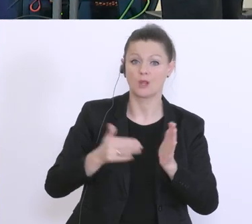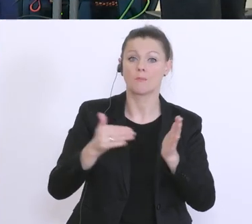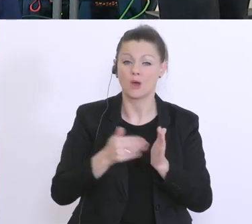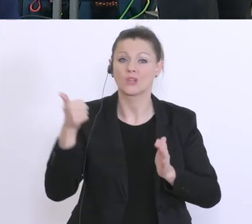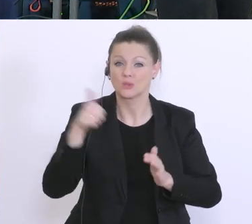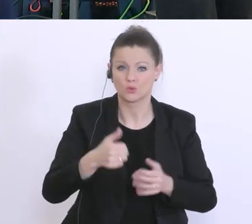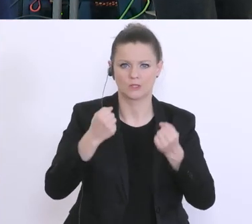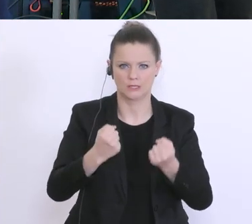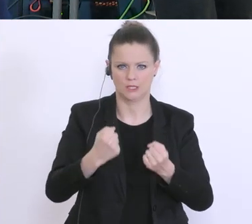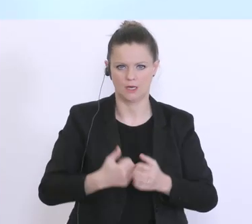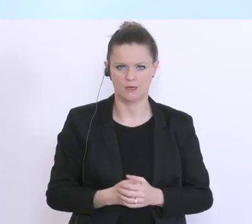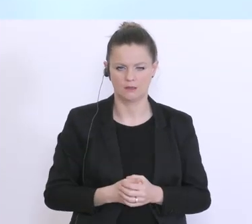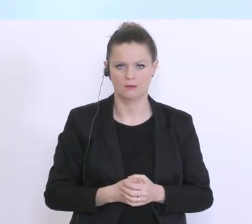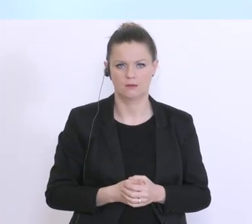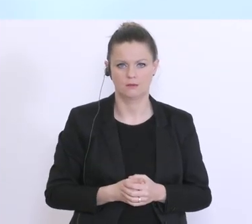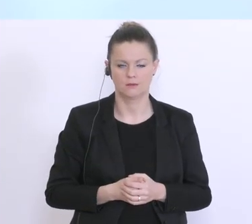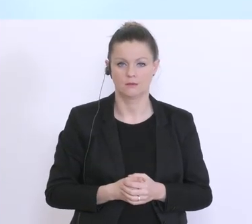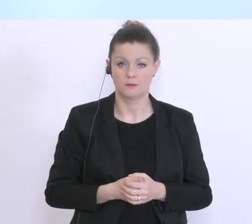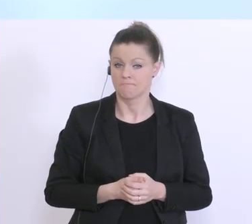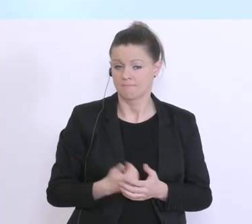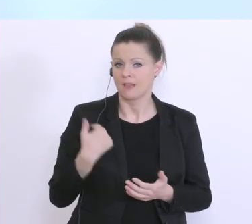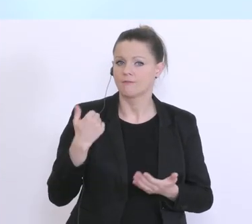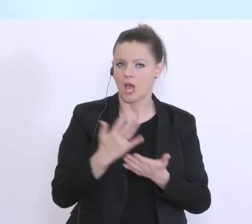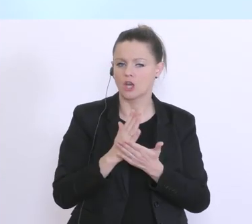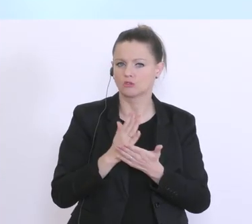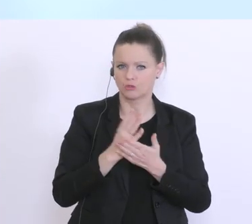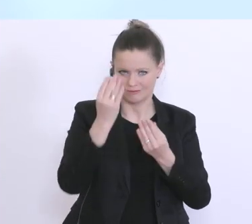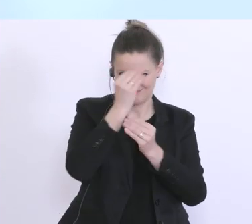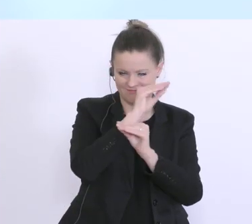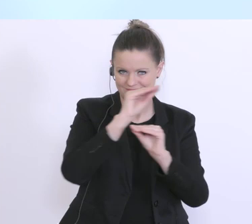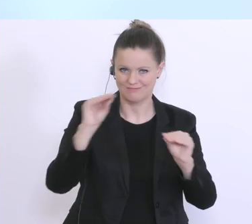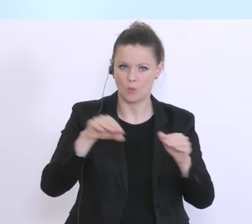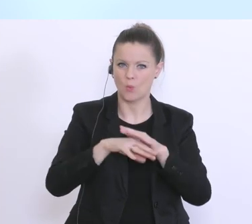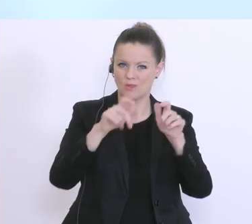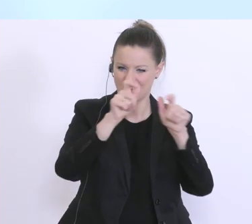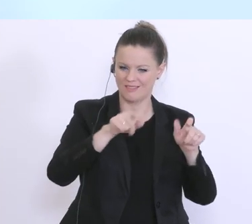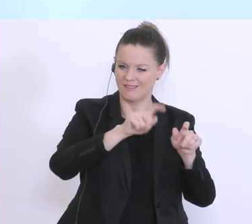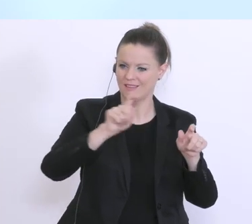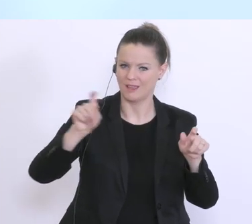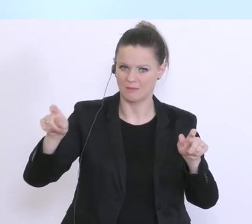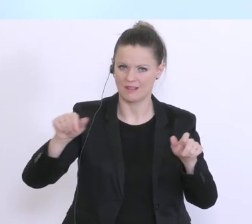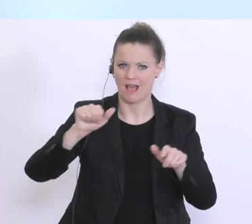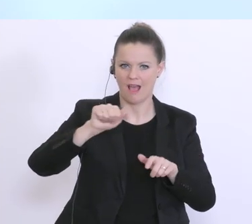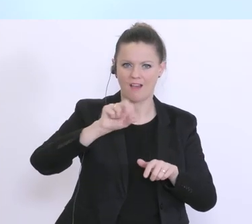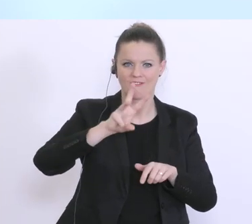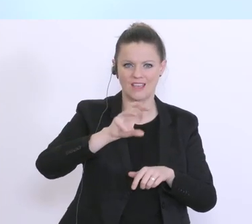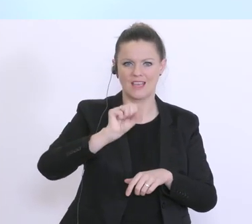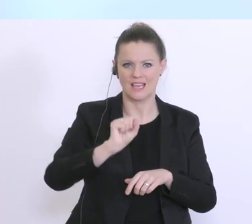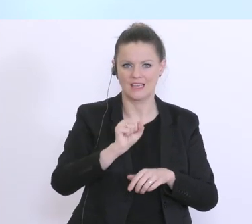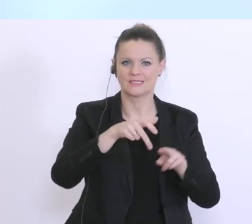Also, wir versuchen ja, wie ich gesagt habe, die Unternehmen die eben schon das AWS-Instrumentarium